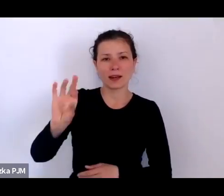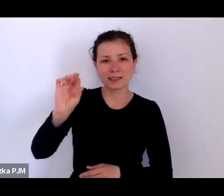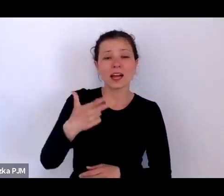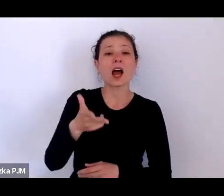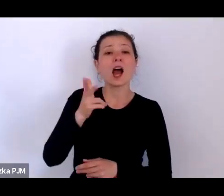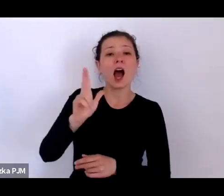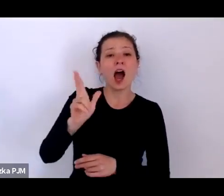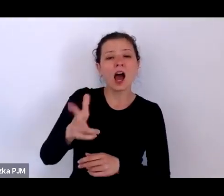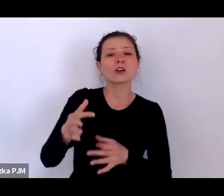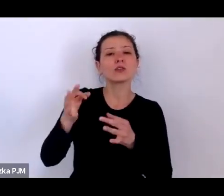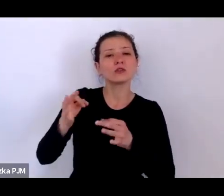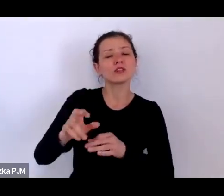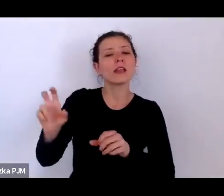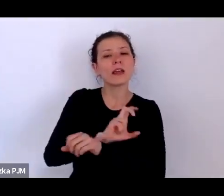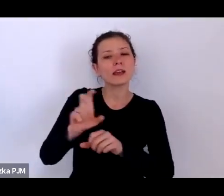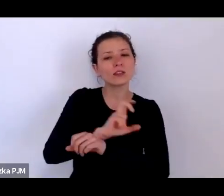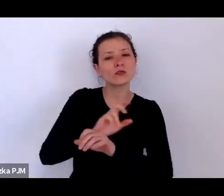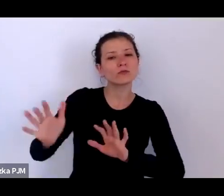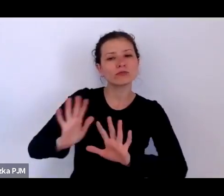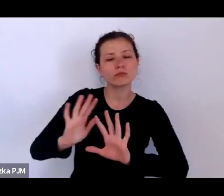Grzegorz Strzeboński i Andrzej Dybczak.